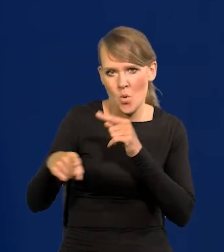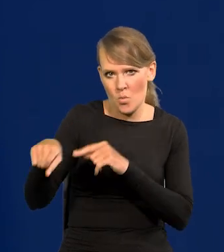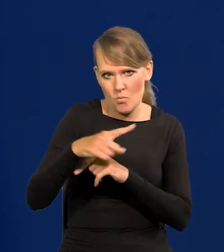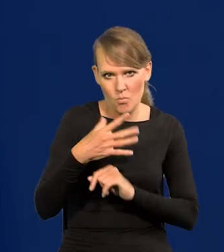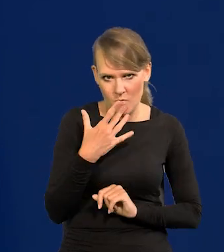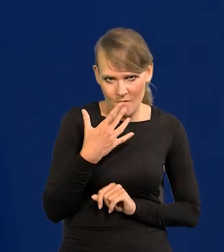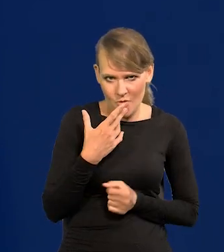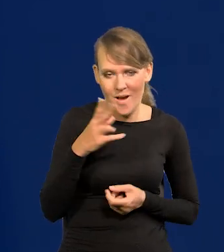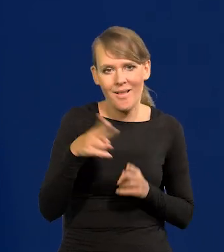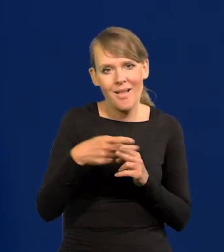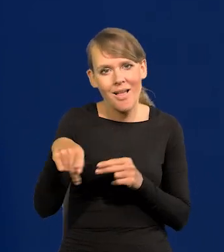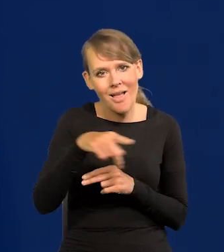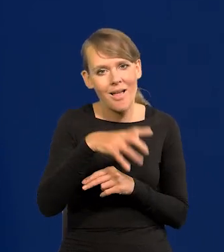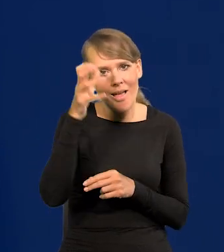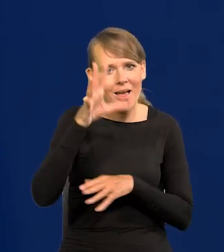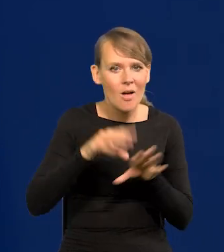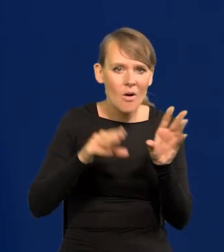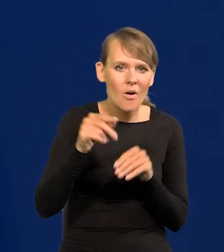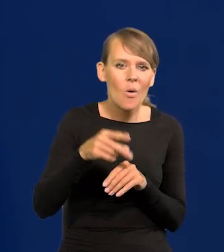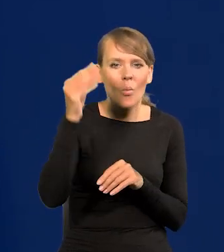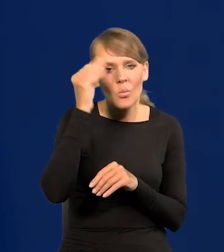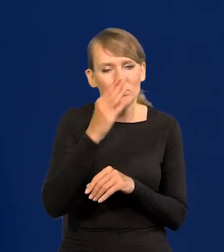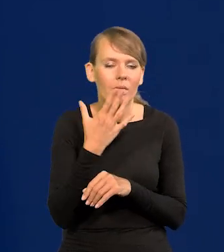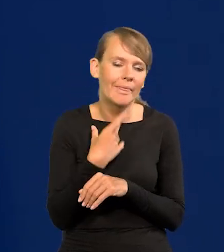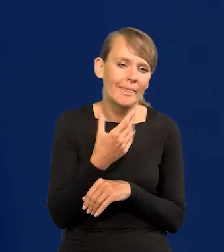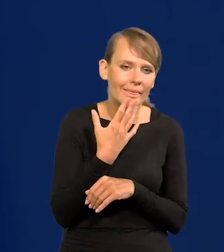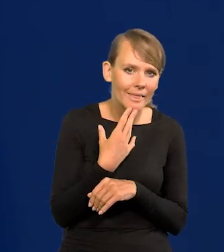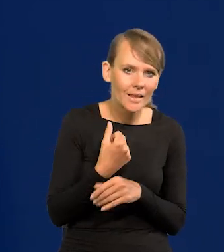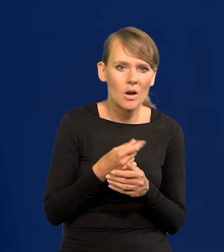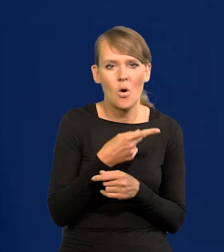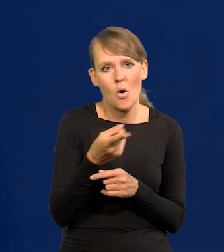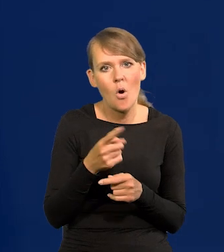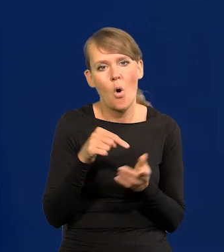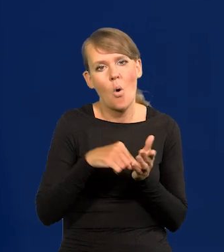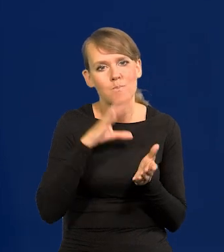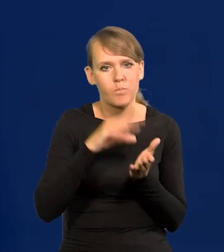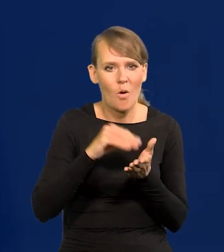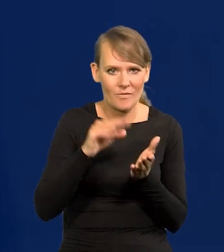Niektórzy ekonomiści, już tacy, którym się nie chce uczyć powtarzają to bezmyślnie,